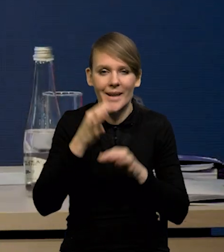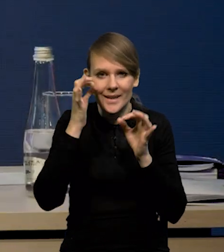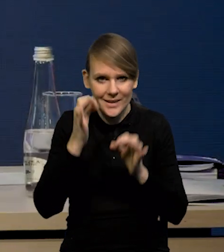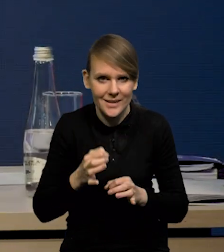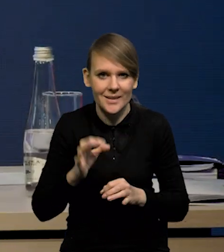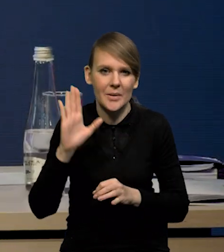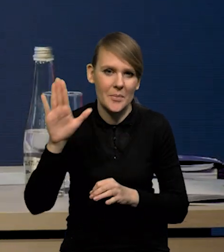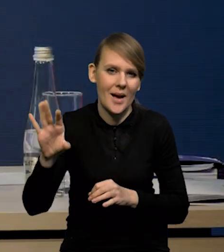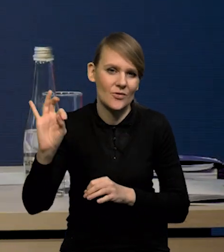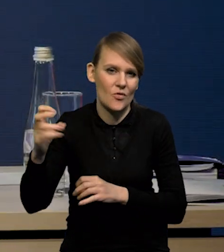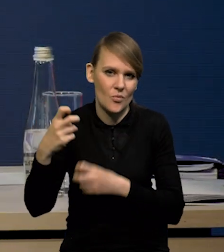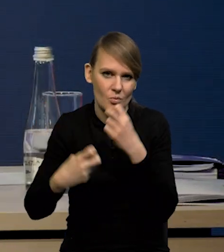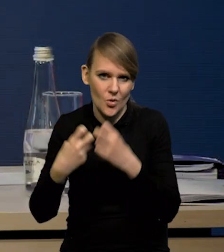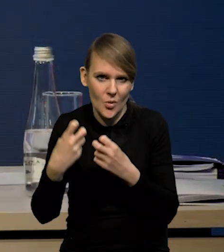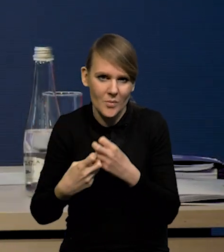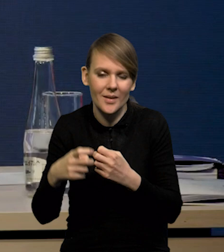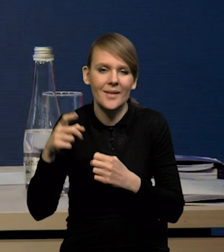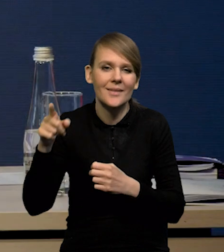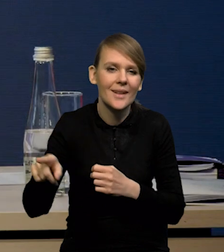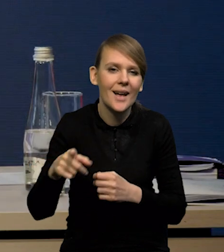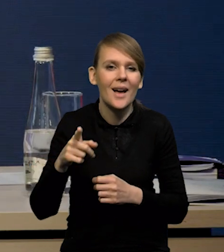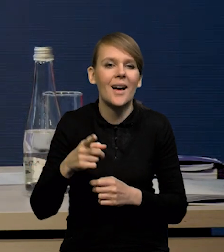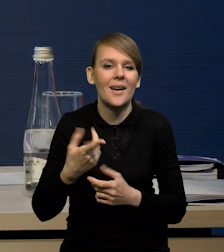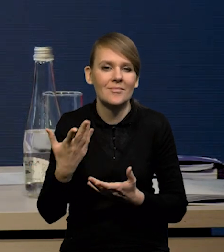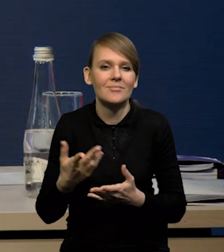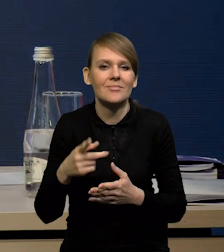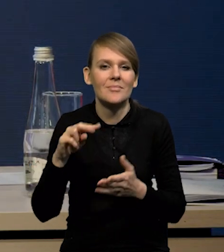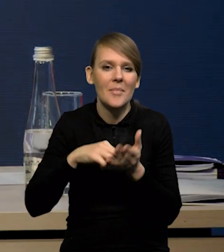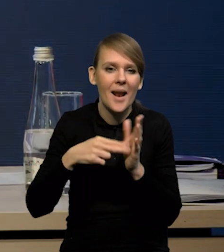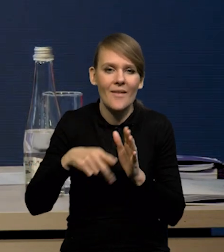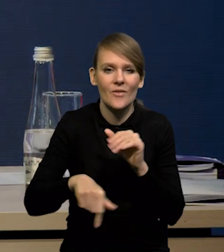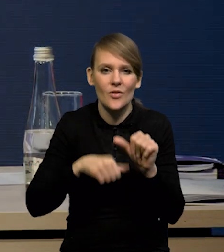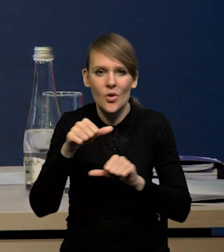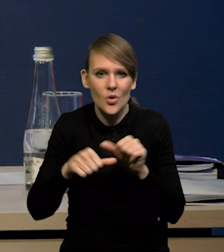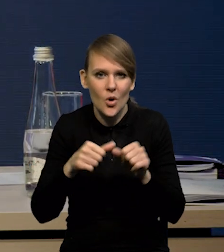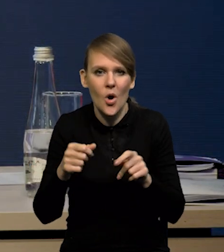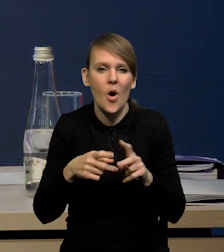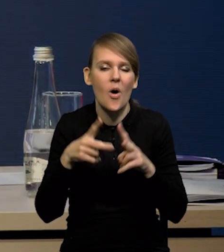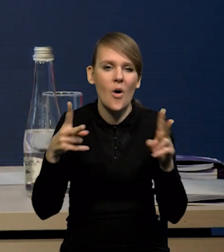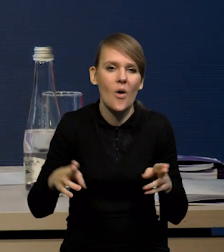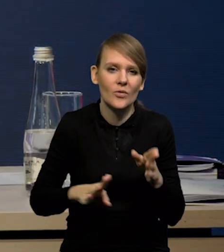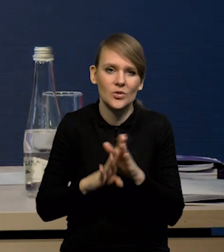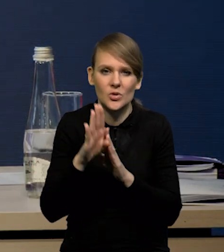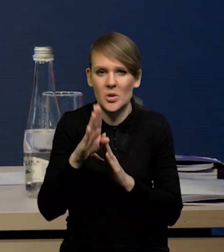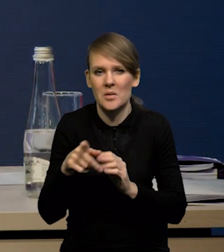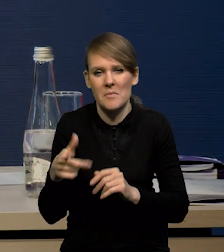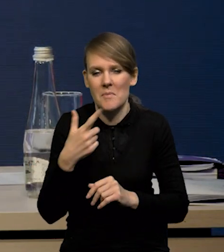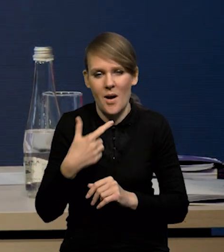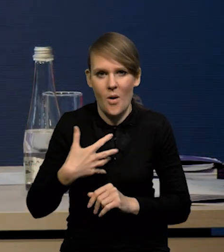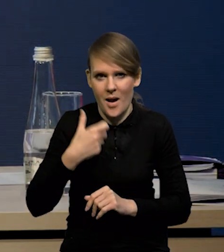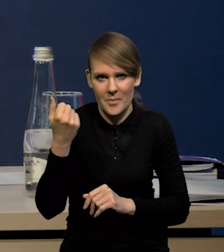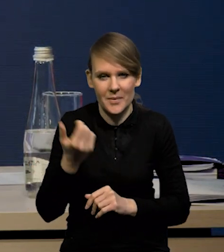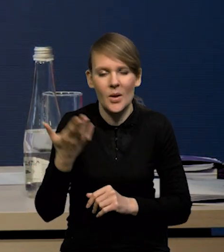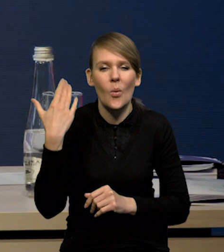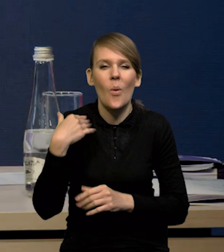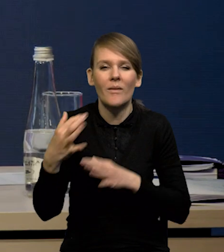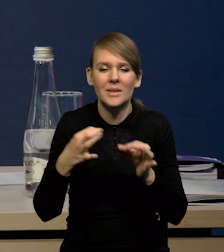Chiny mają też swoje problemy. To znaczy tam to tempo wzrostu założone na ten rok nie jest bardzo ambitne, jak na historię Chin, bo to jest około pięciu procent